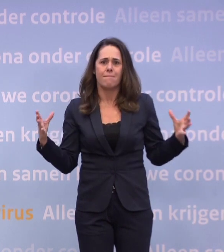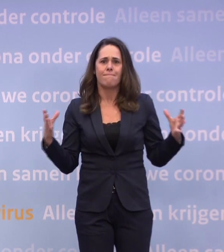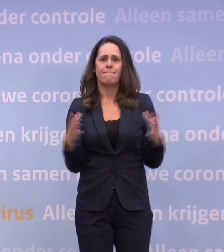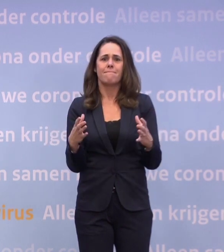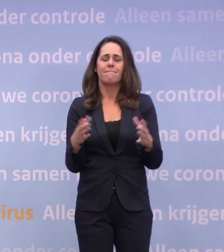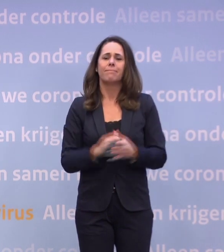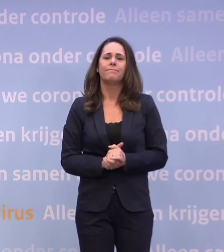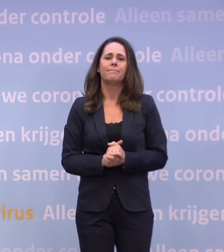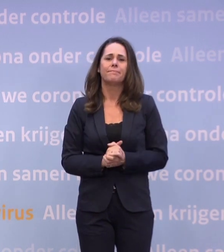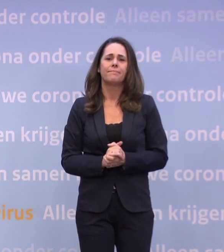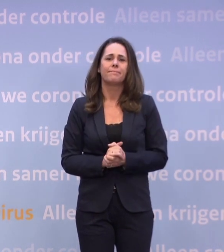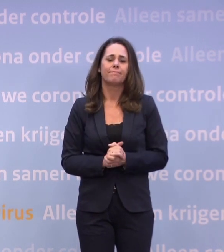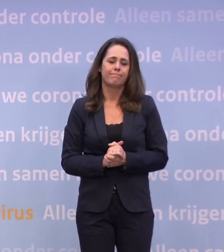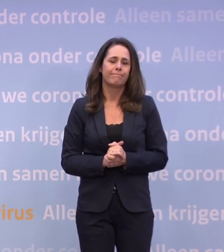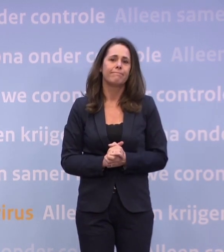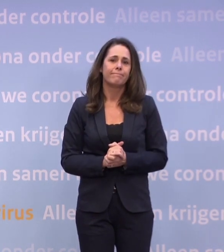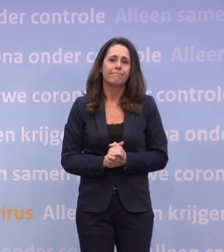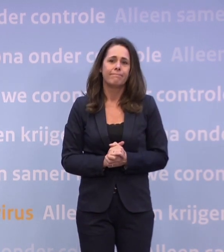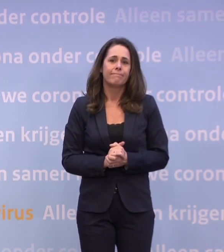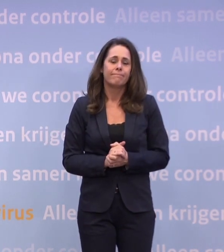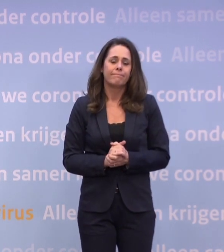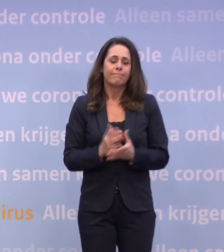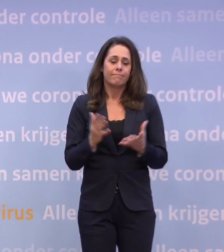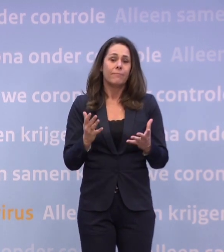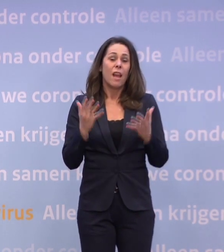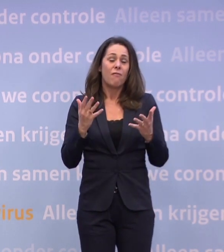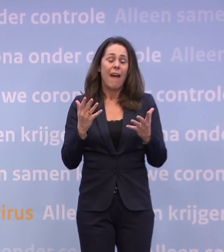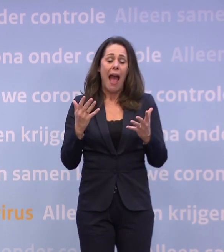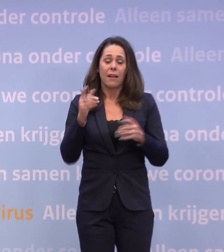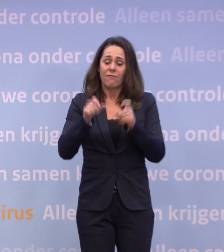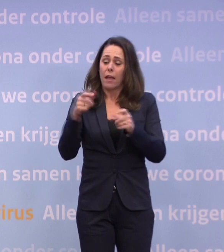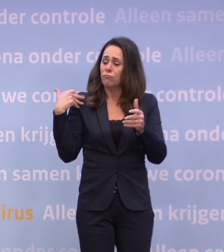Het is niet voor niets een van de meest gestelde vragen van de laatste weken...